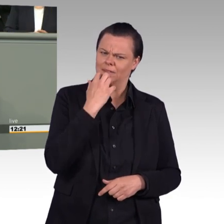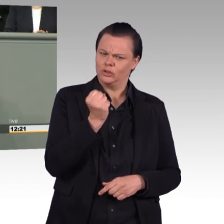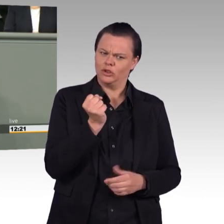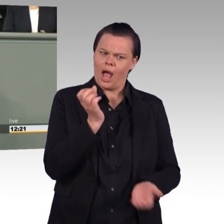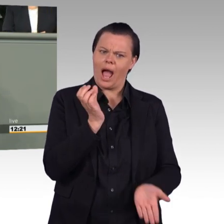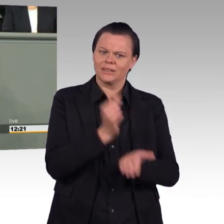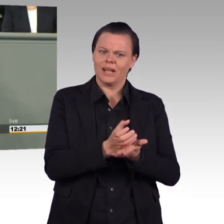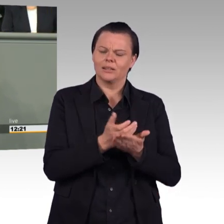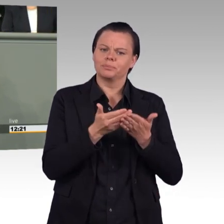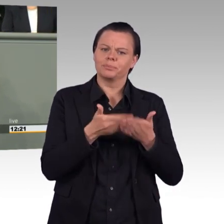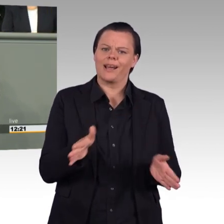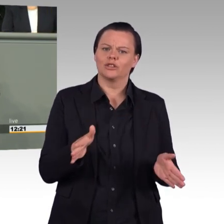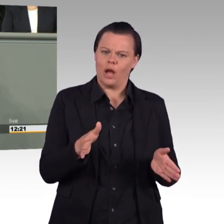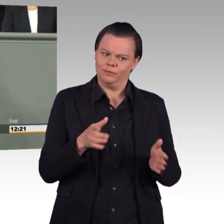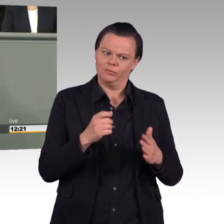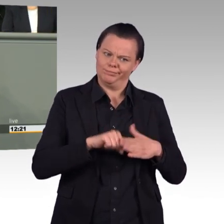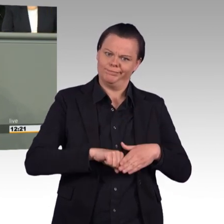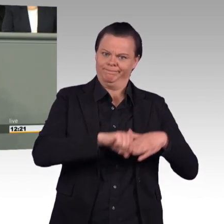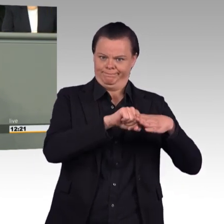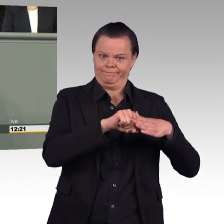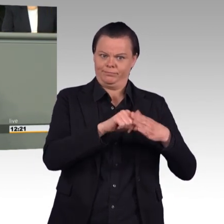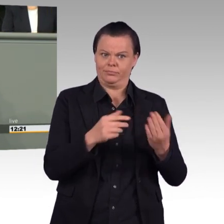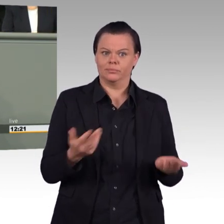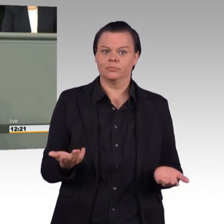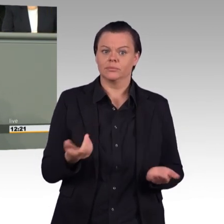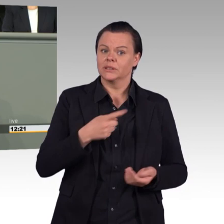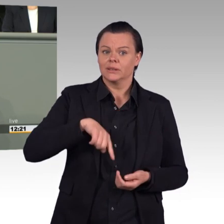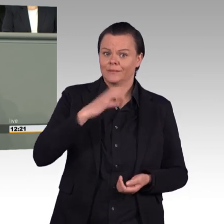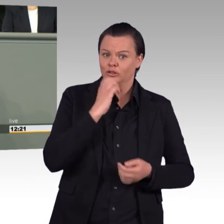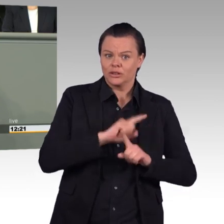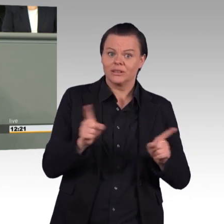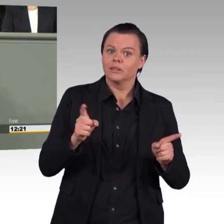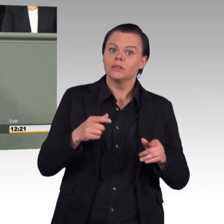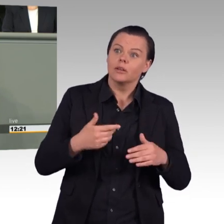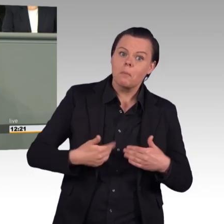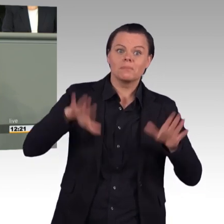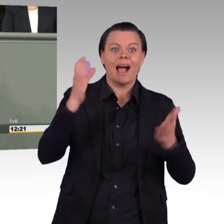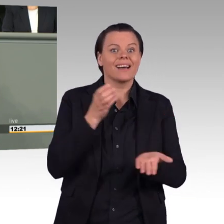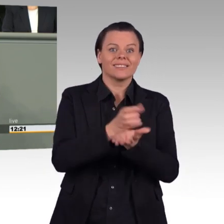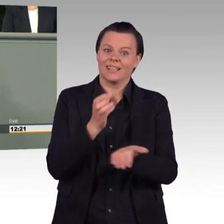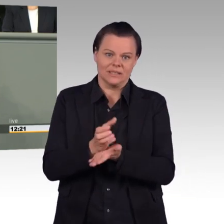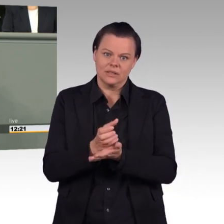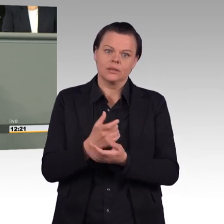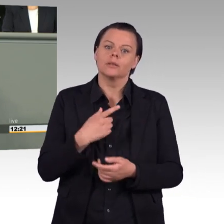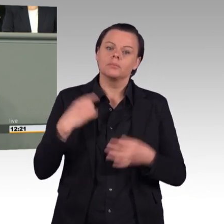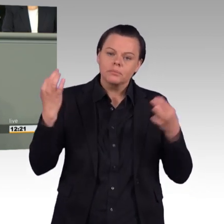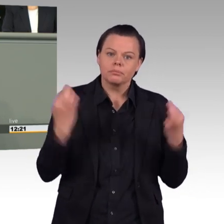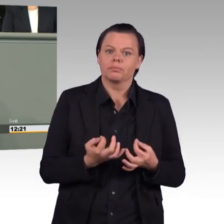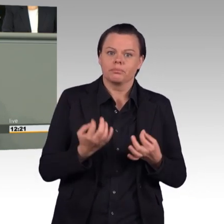ohne Parlamentsbeteiligung. Wir brauchen keine Aufrüstung, keine Aufrüstung gegenüber Russland. Also brauchen wir auch nicht eine solche Trendwende Personal.